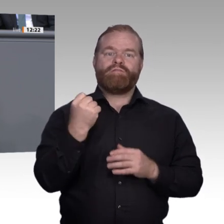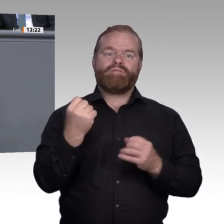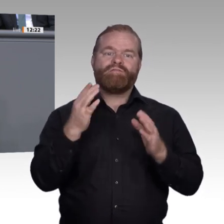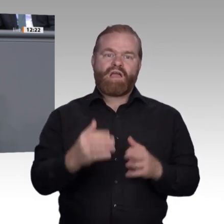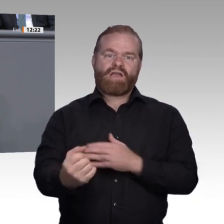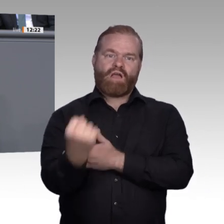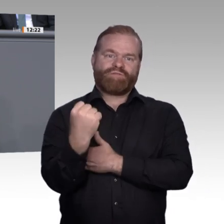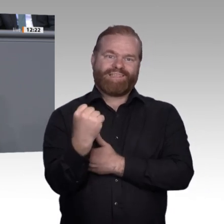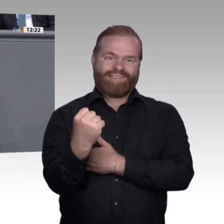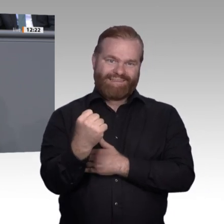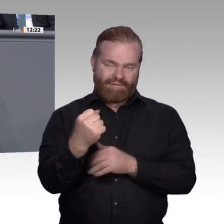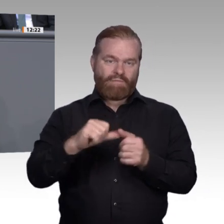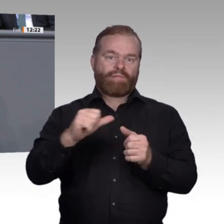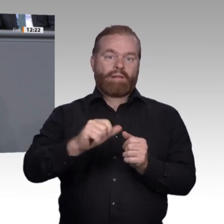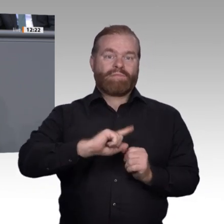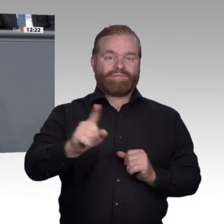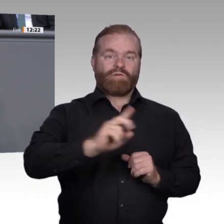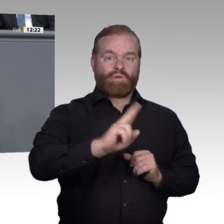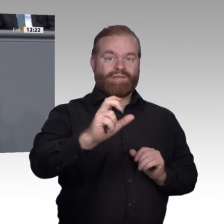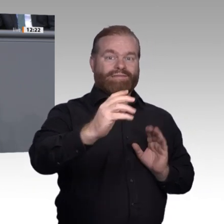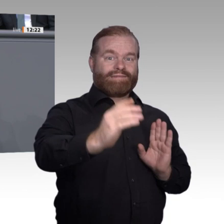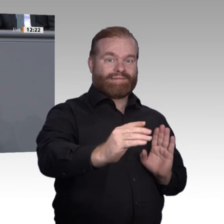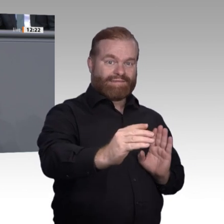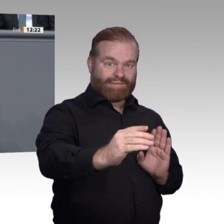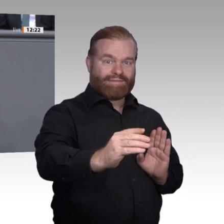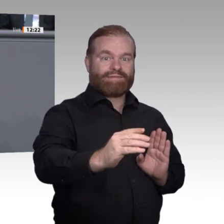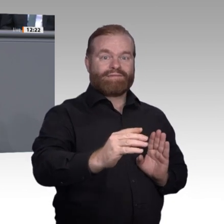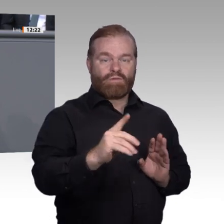Über diese und andere Fragen diskutieren wir in meiner Projektgruppe der